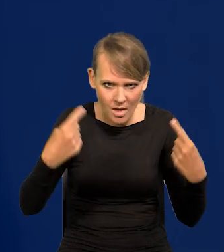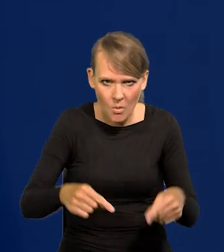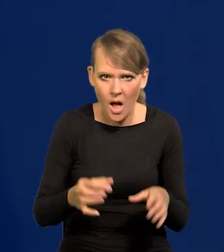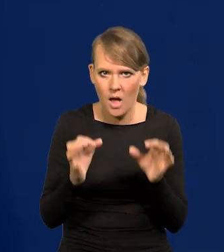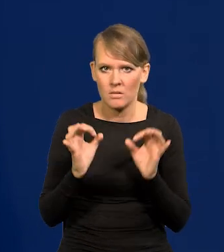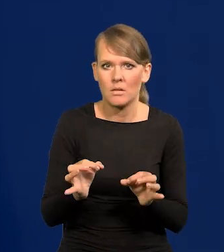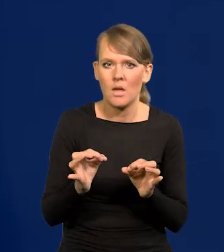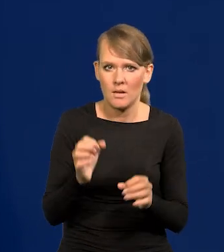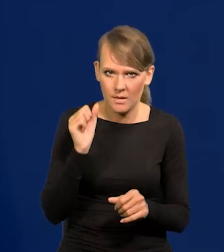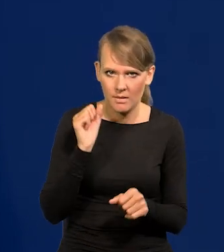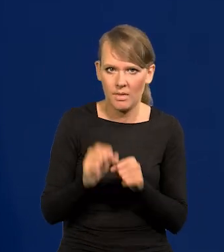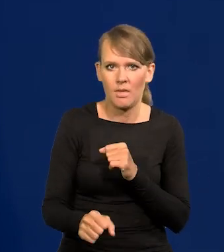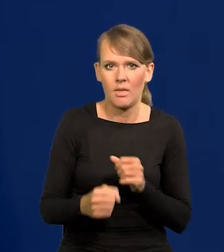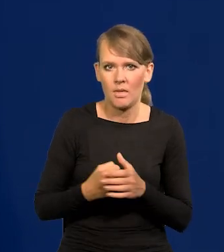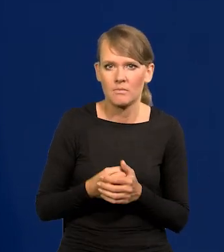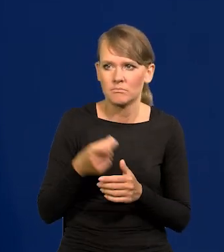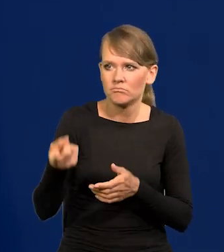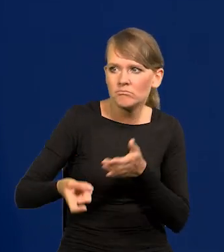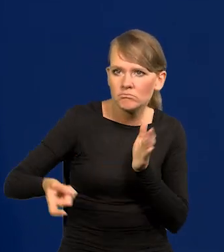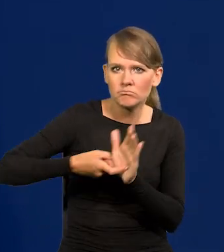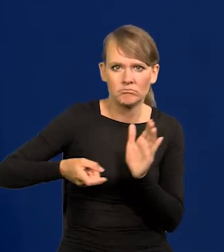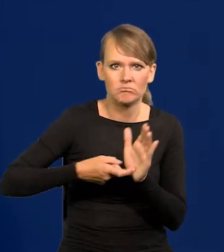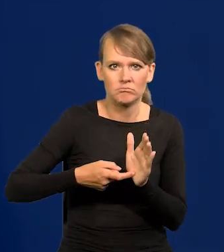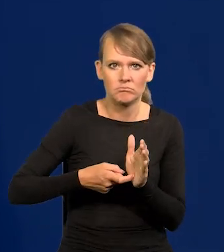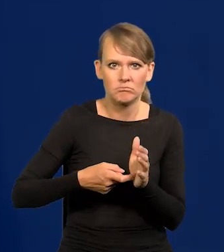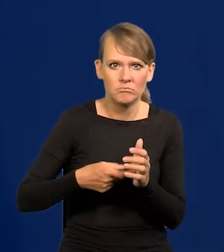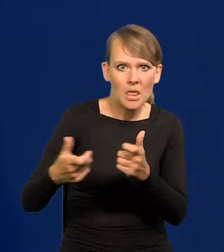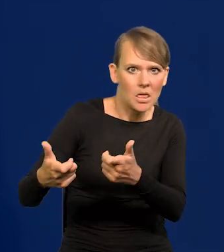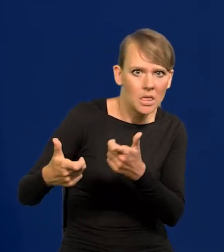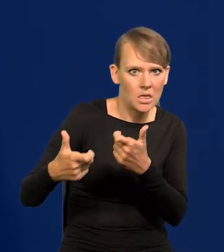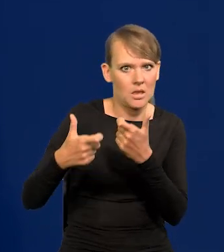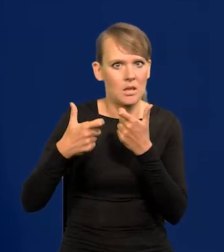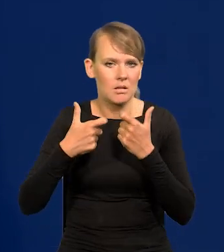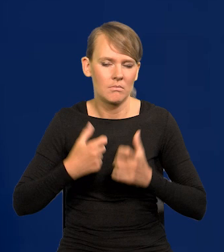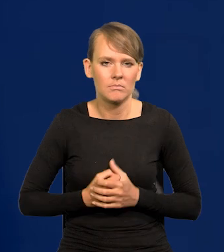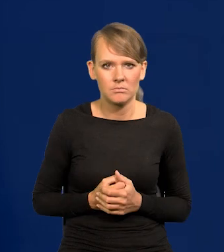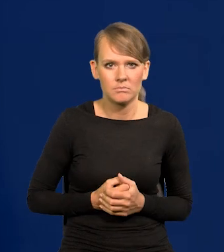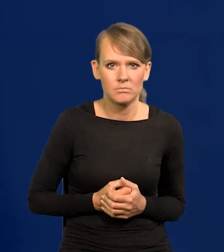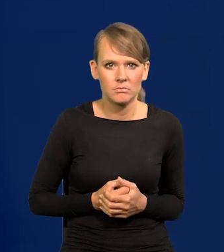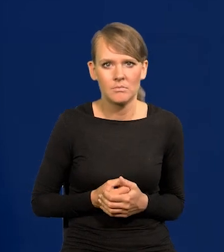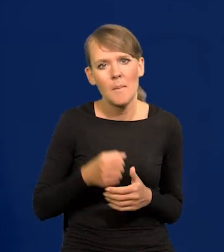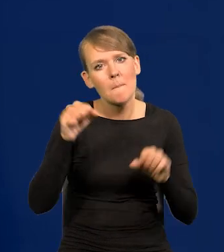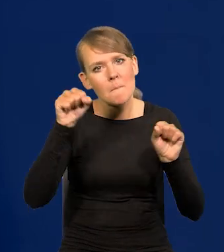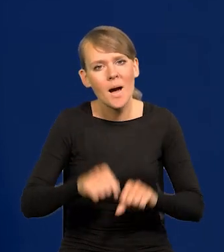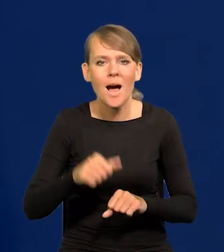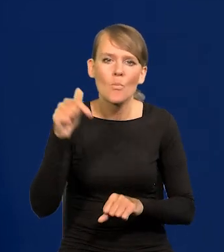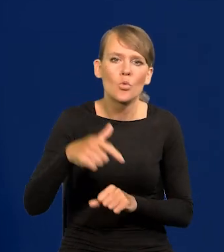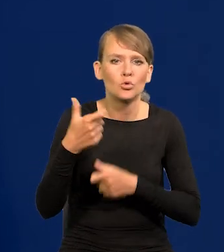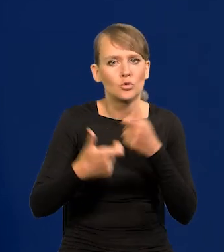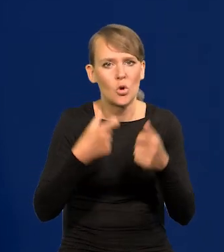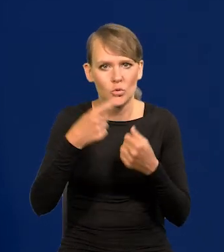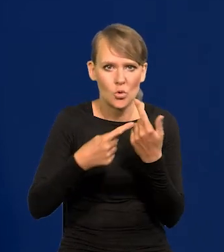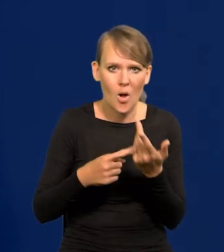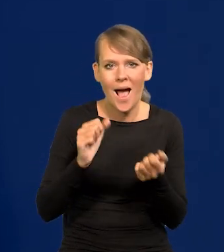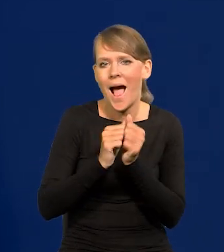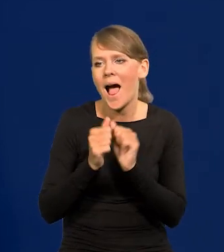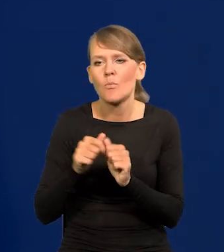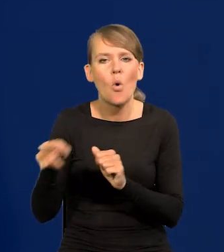Żąda się, wyraża się żądanie, wyraża się presję, żeby bank coś robił albo czegoś nie robił.